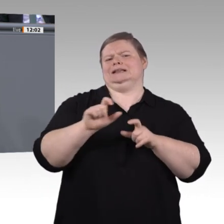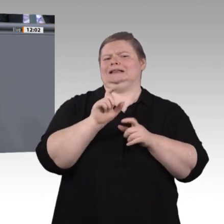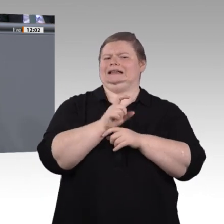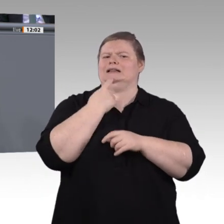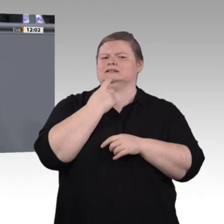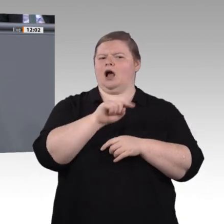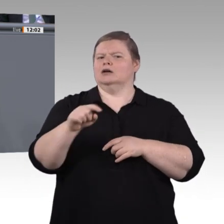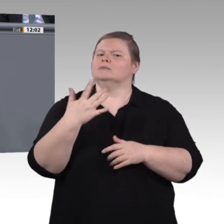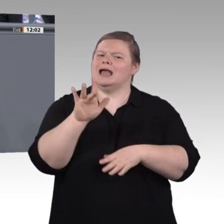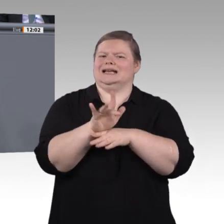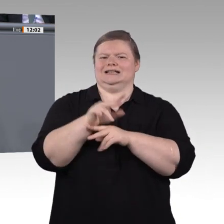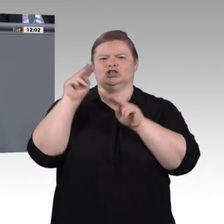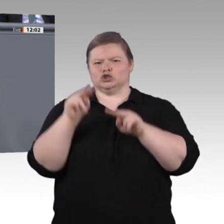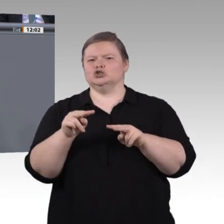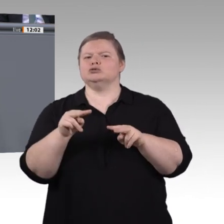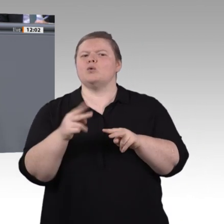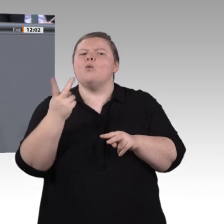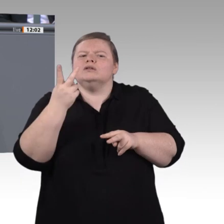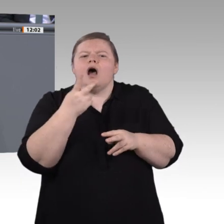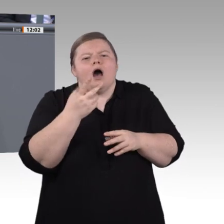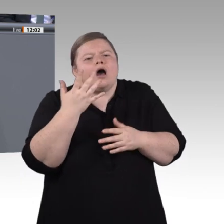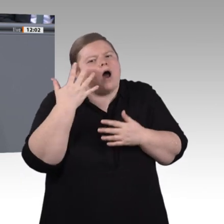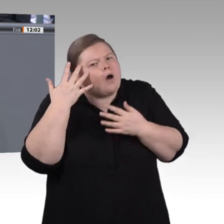Reparatur zu verunmöglichen?